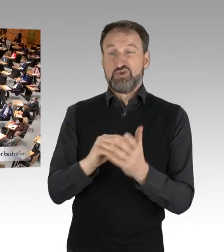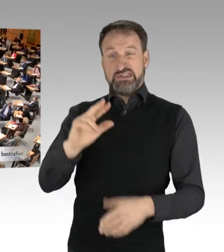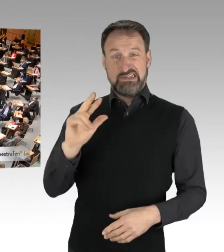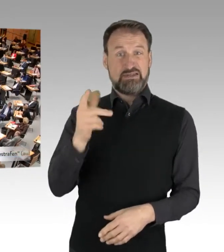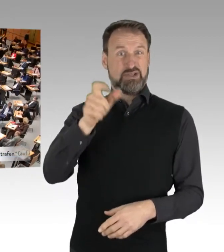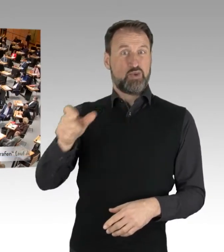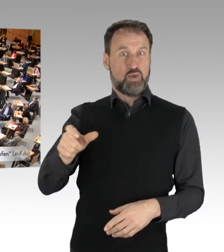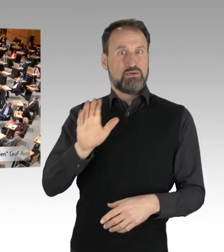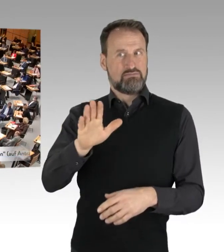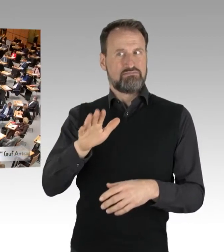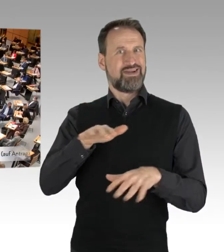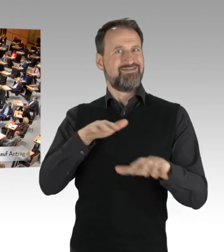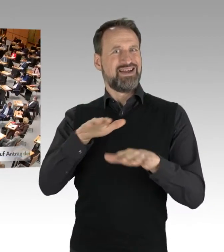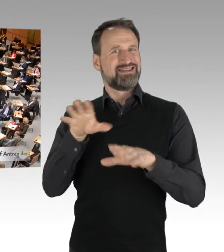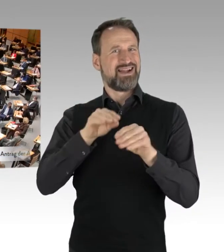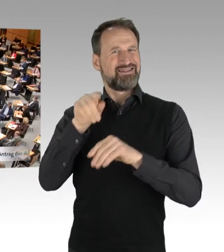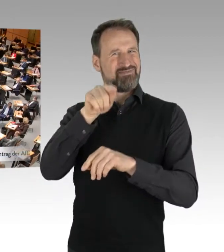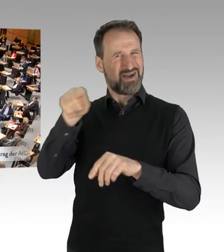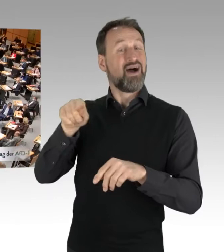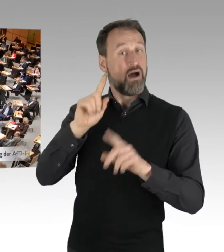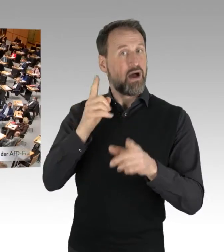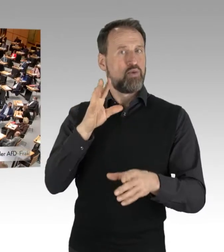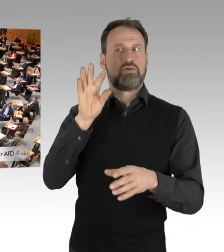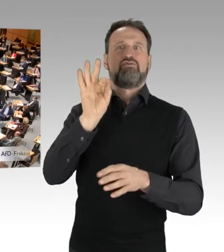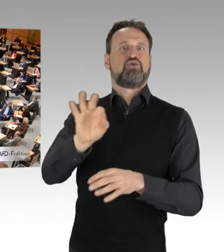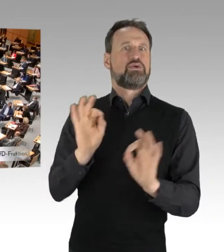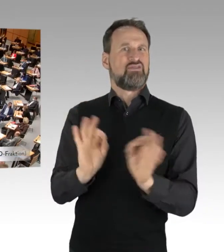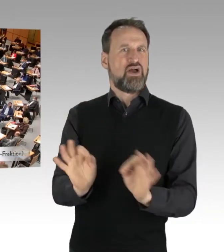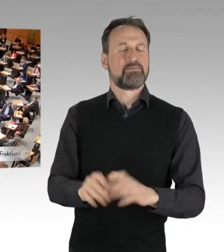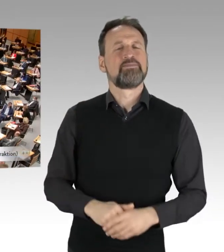Ich kann klar sagen, das, was man erlebt, das, was über die Medien auch dargestellt wird,